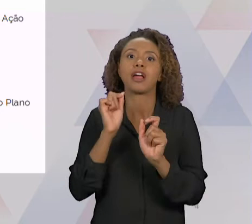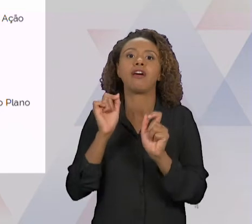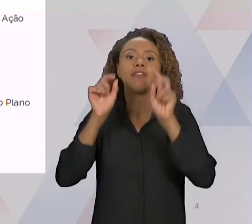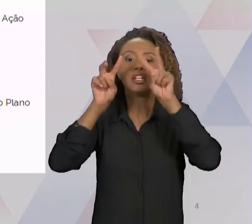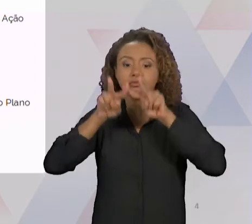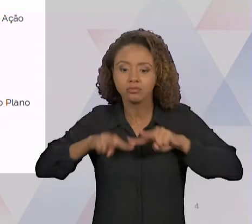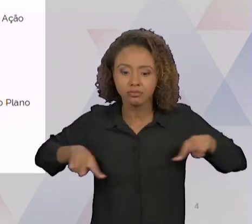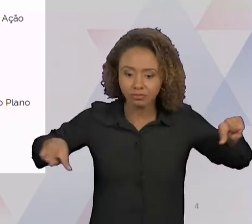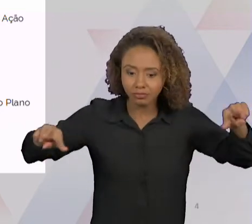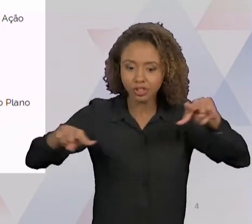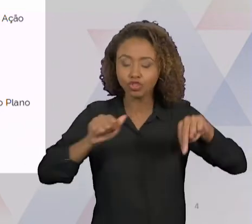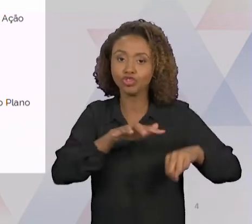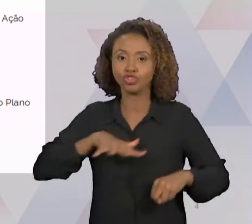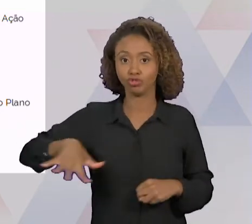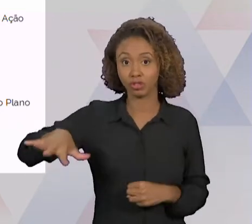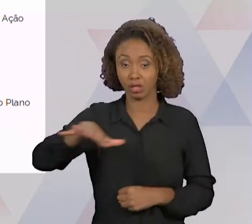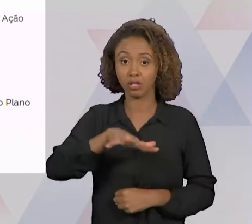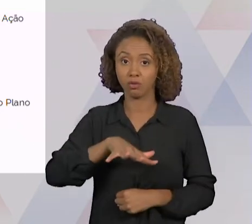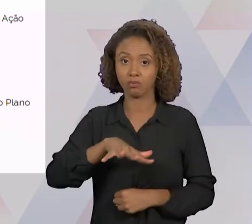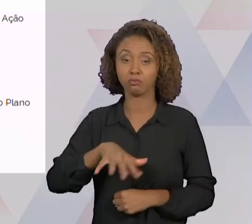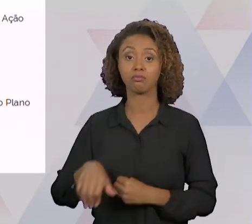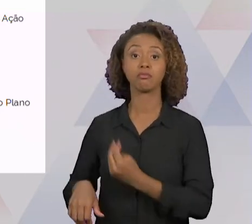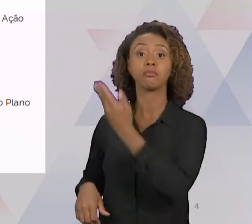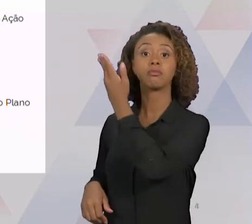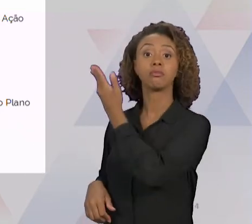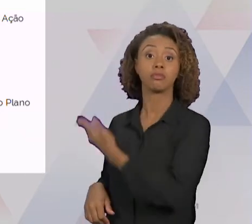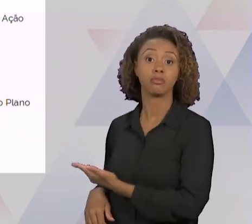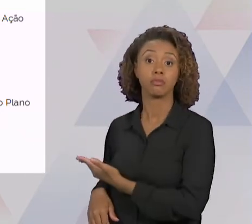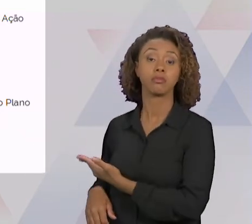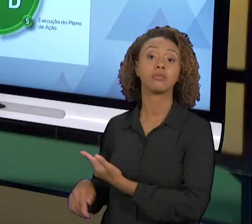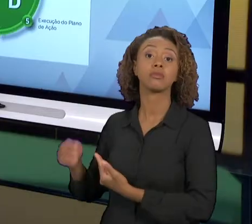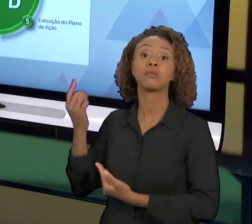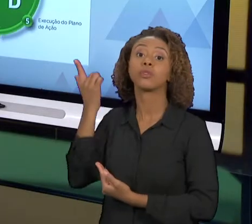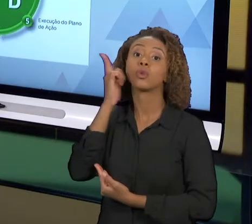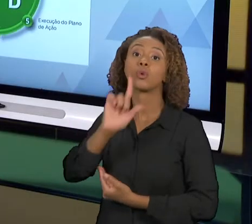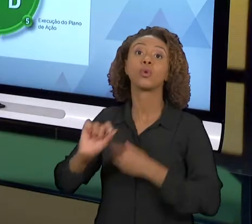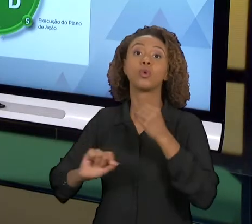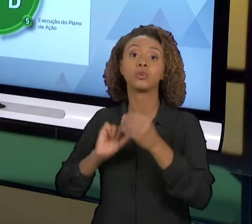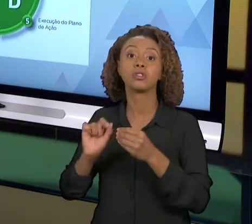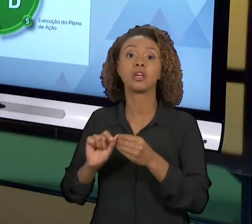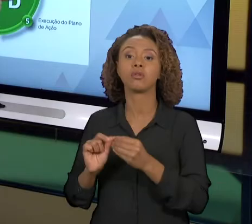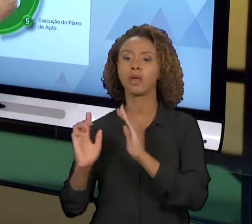AÍ A GENTE ANALISA ISSO DENTRO DO PROCESSO, PODE SER O PRÓPRIO DIAGRAMA DE TARTARUGA. NÓS VAMOS